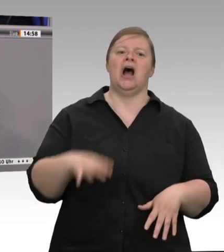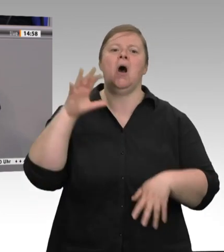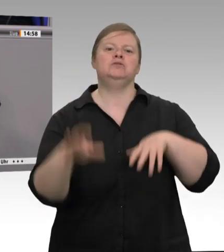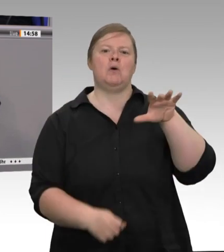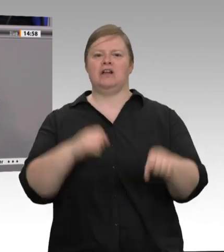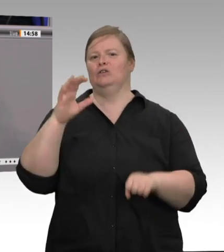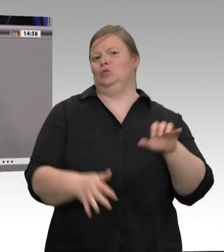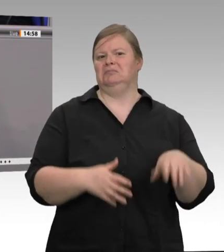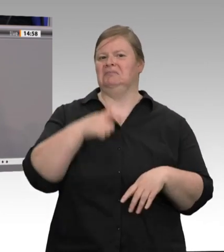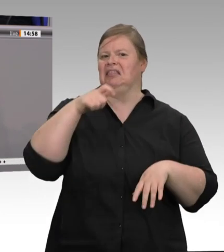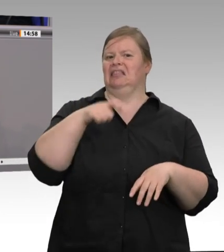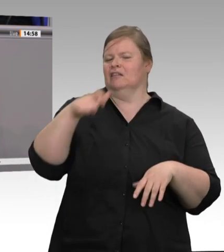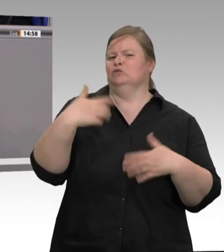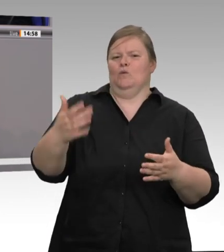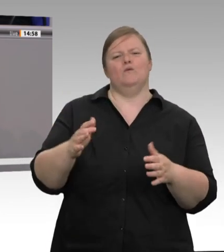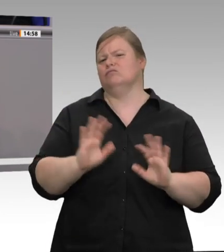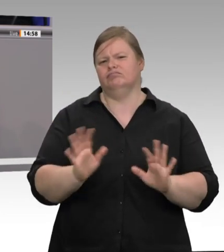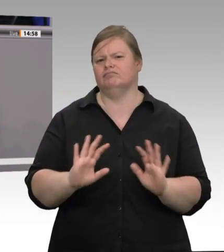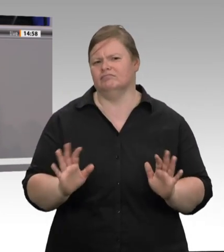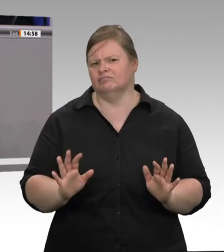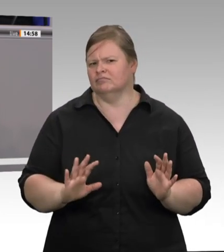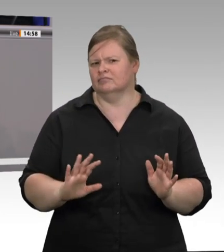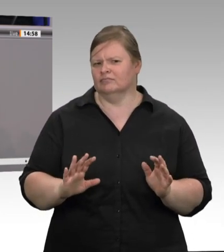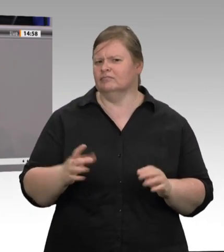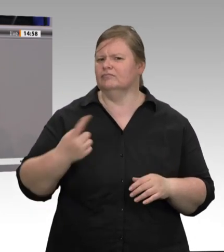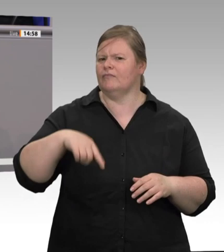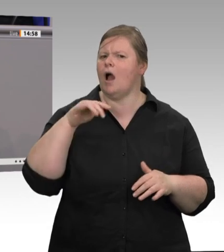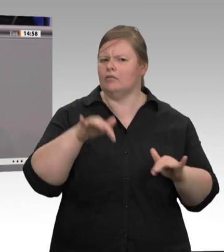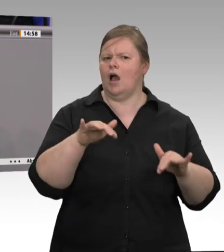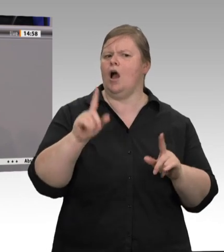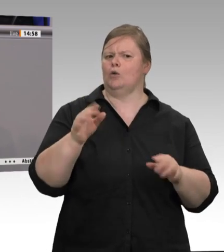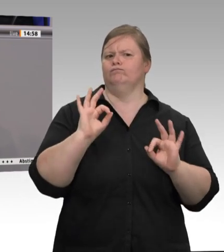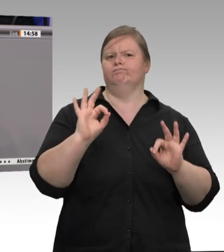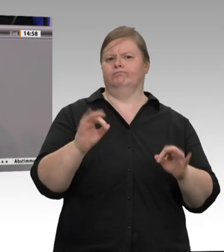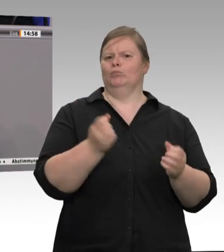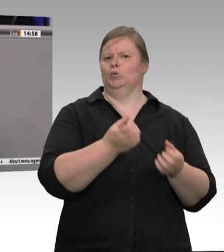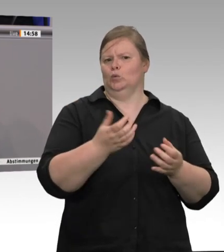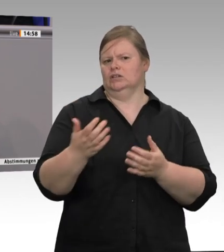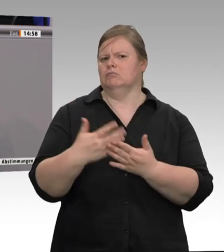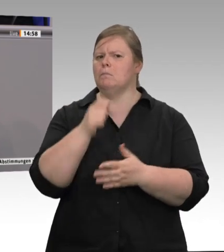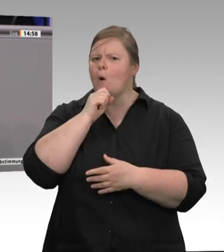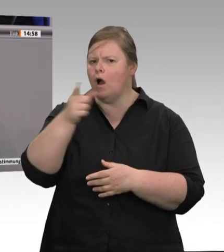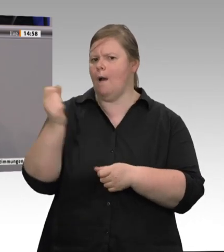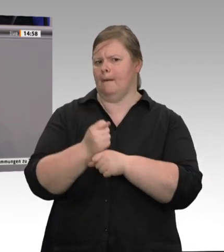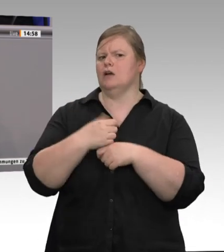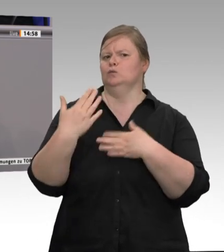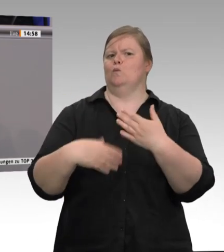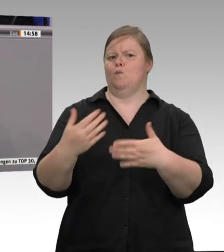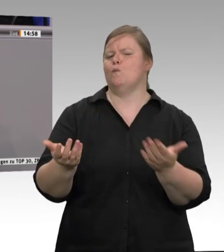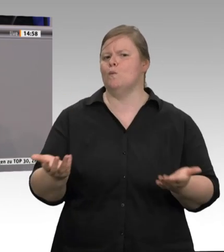Werte Damen und Herren, deshalb möchte ich feststel- len, dass zuerst einmal unser Bedauern denjenigen